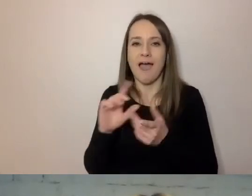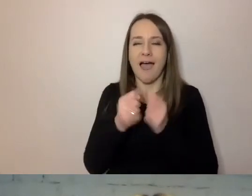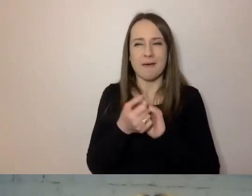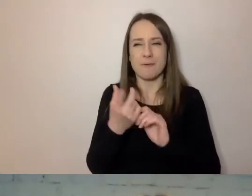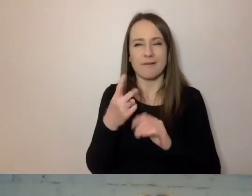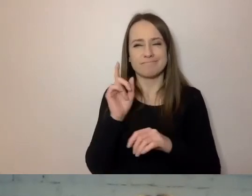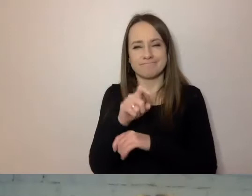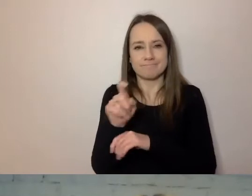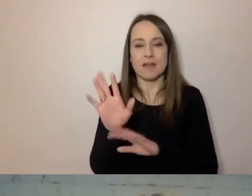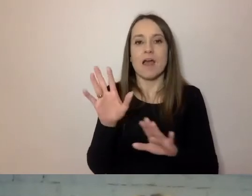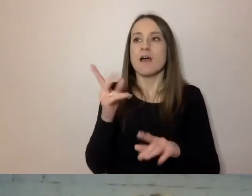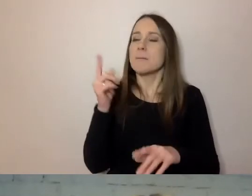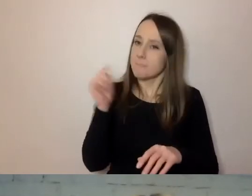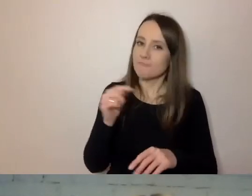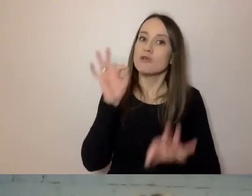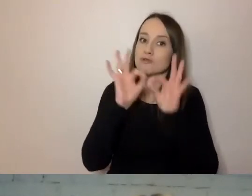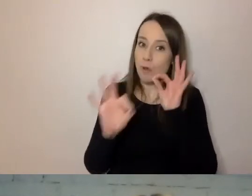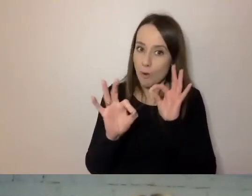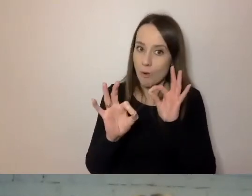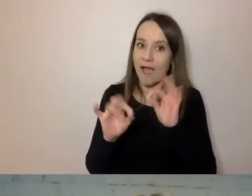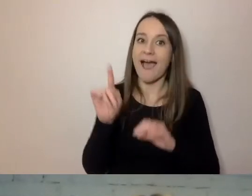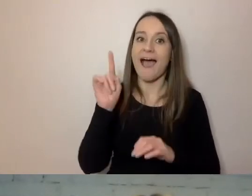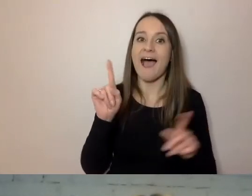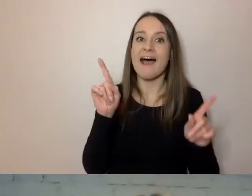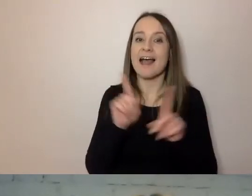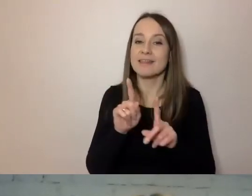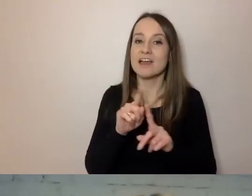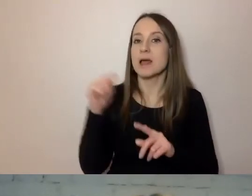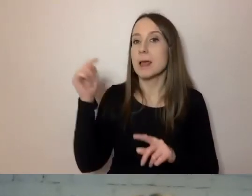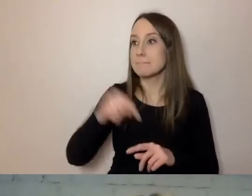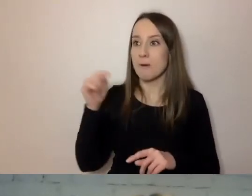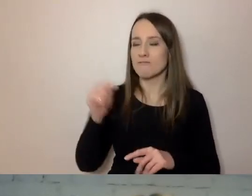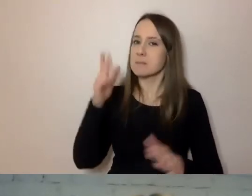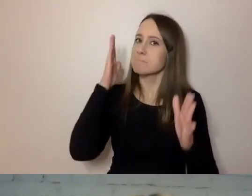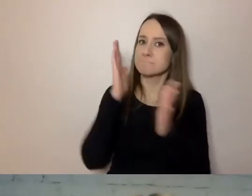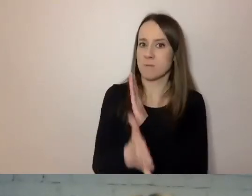powinien być precyzyjny i dokładny, ale też swobodny i prosty w konstrukcji.